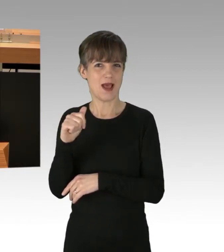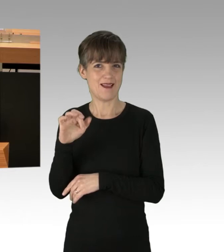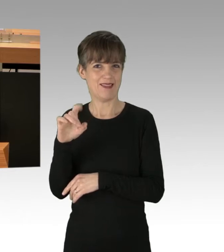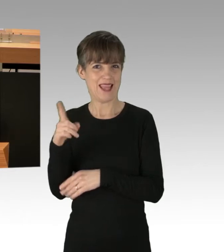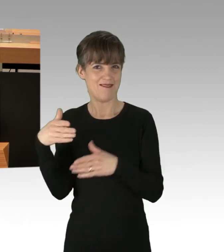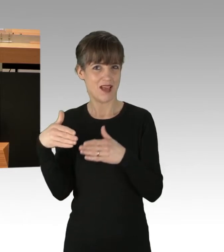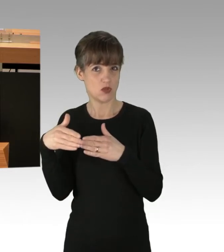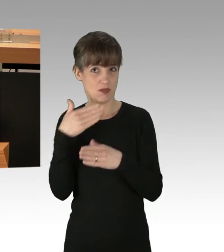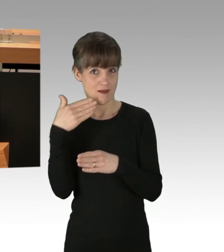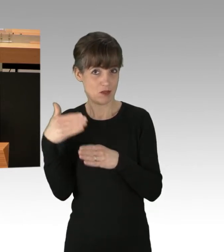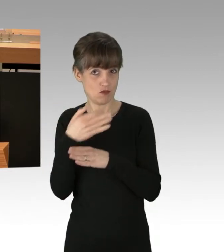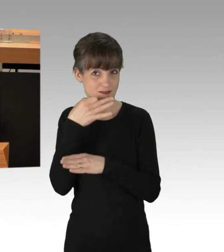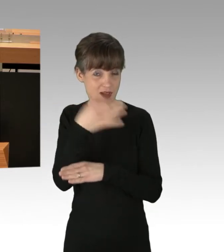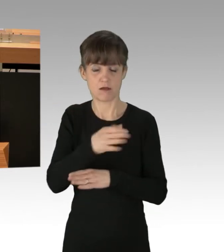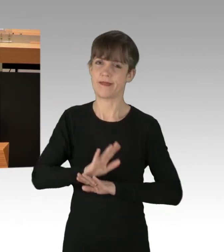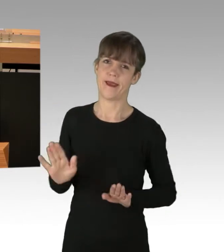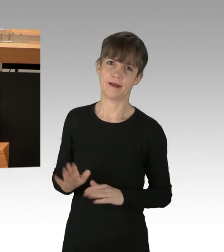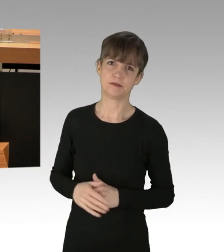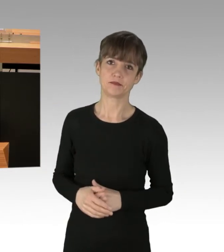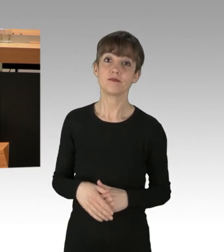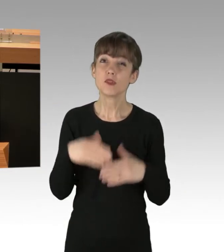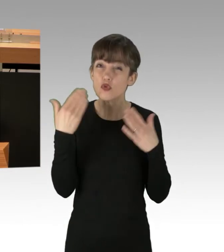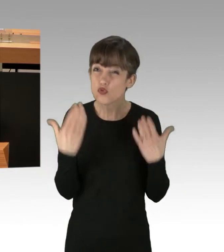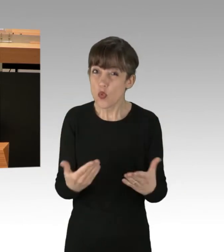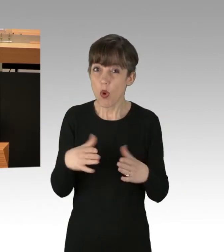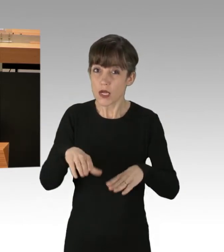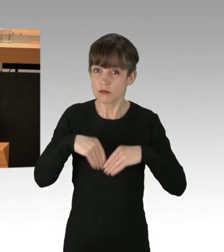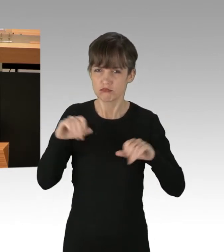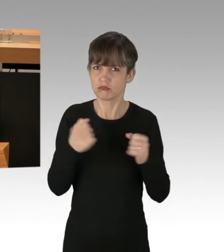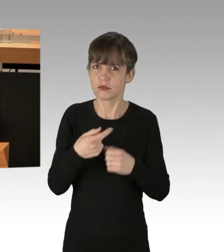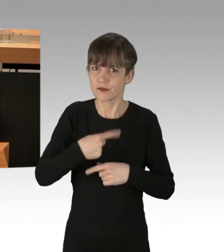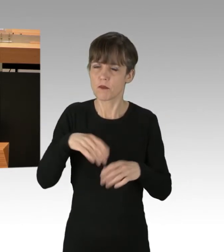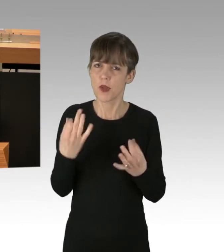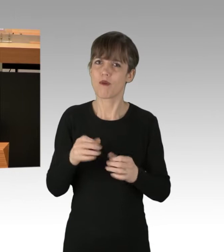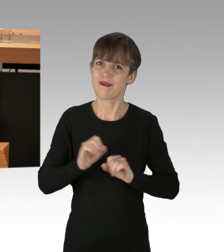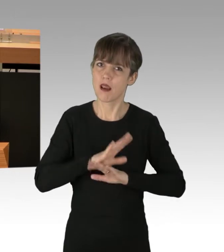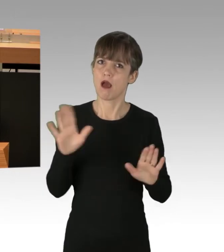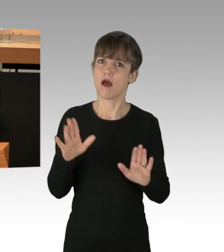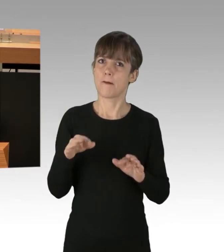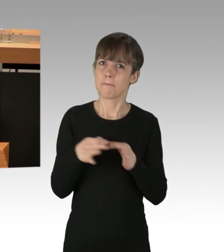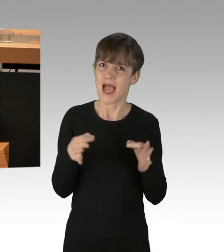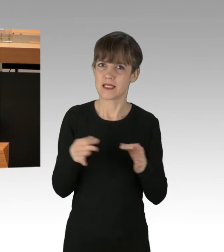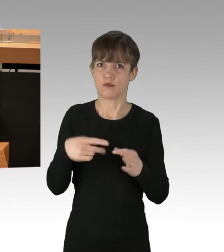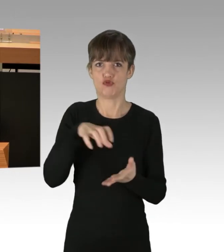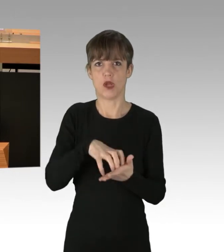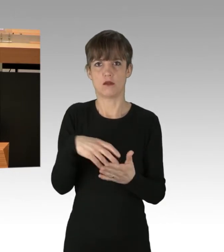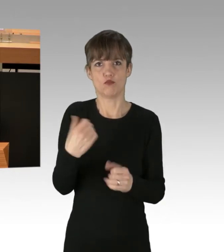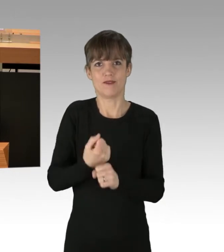Das geht nicht. Das fordert klare Zeichen und Maßnahmen von unserer Stadt. Nicht angezeigte Straßenblockaden